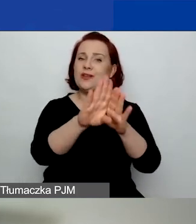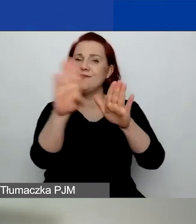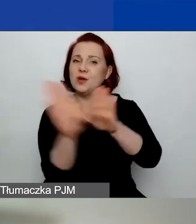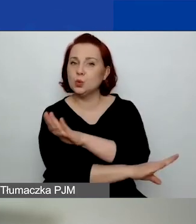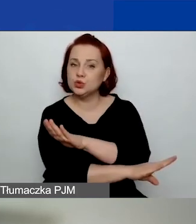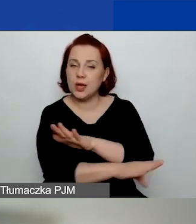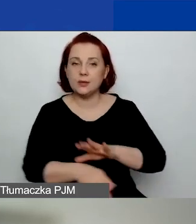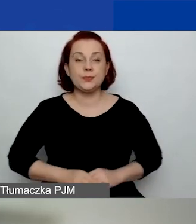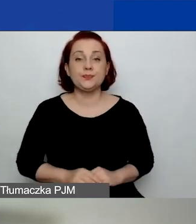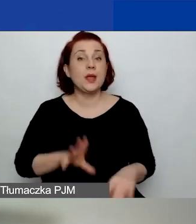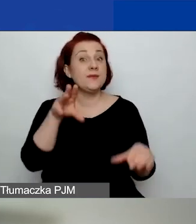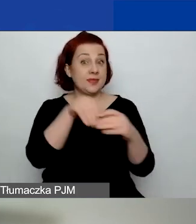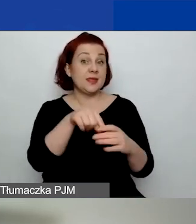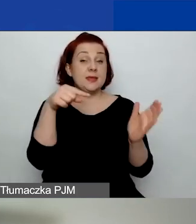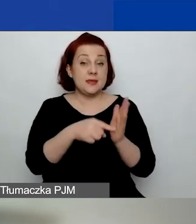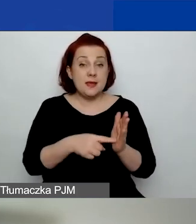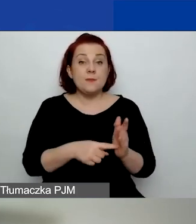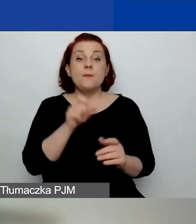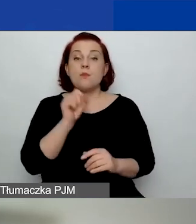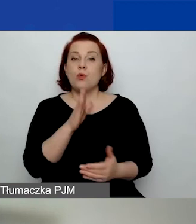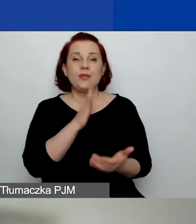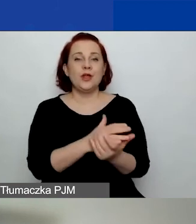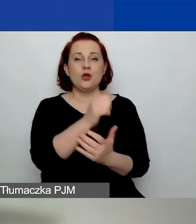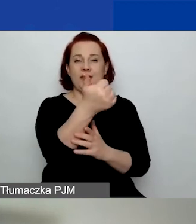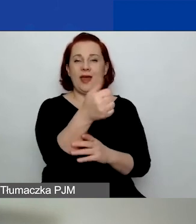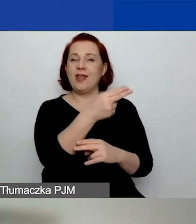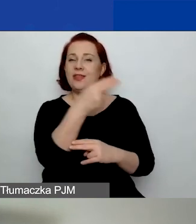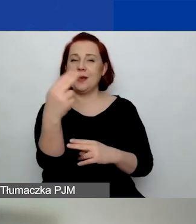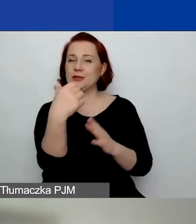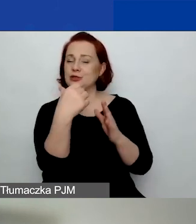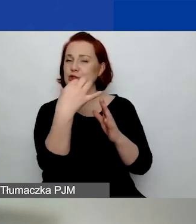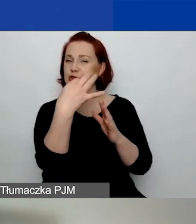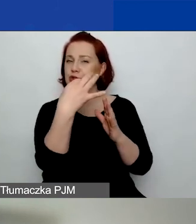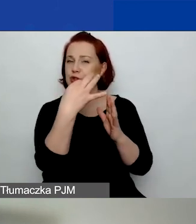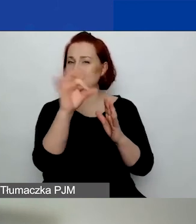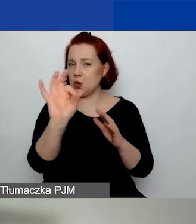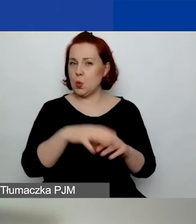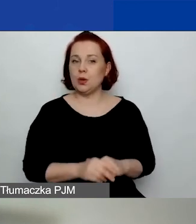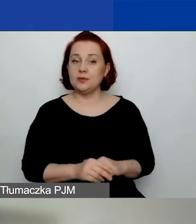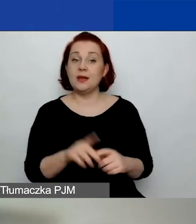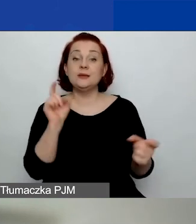W tym obszarze mamy tylko jeden temat o znaczeniu szczególnym: przeciwdziałanie przemocy w rodzinie.